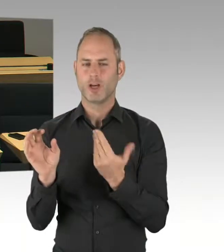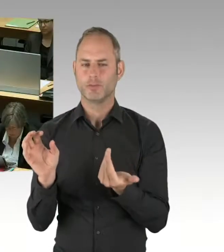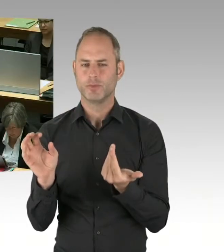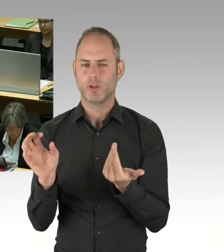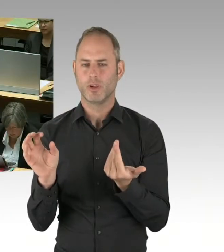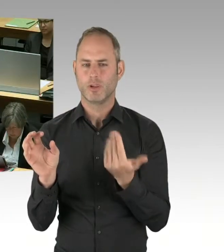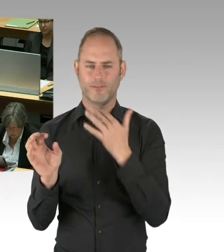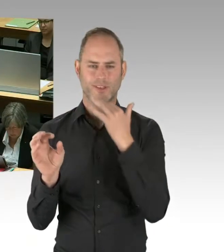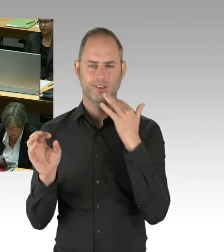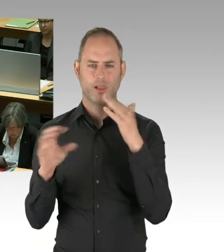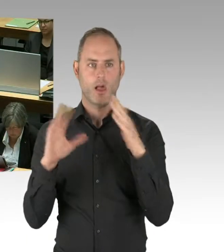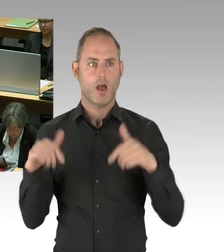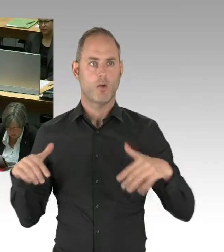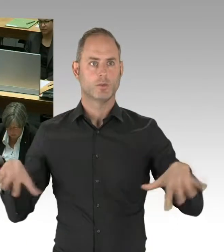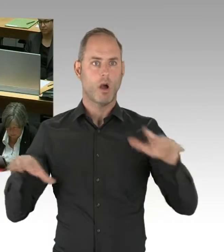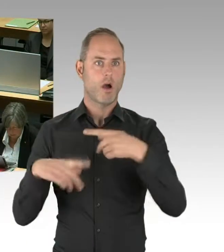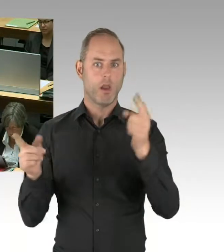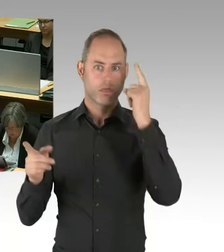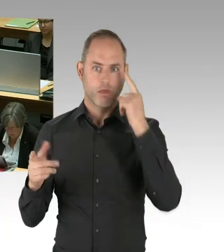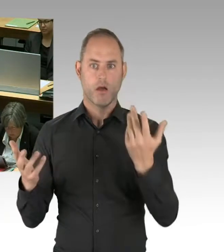weil andere Themen offensichtlich wegfallen.